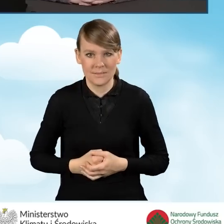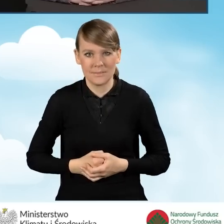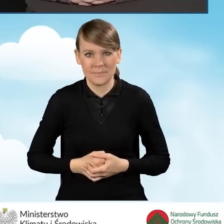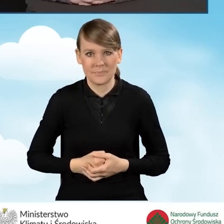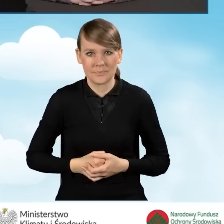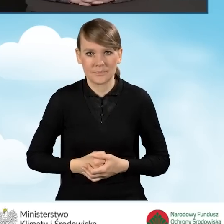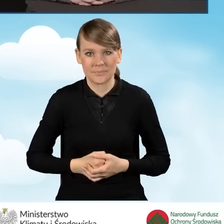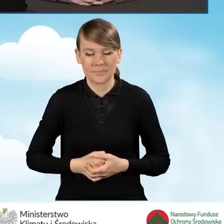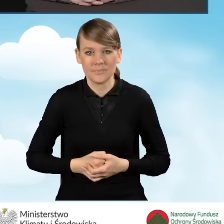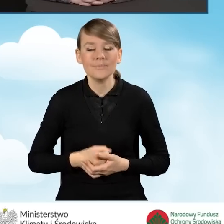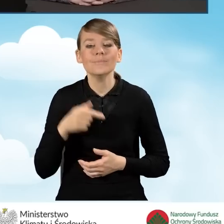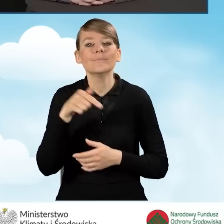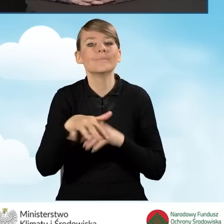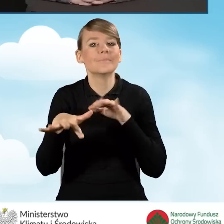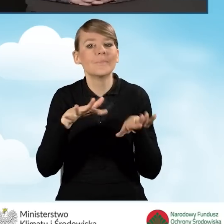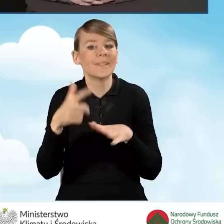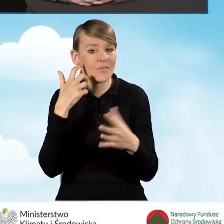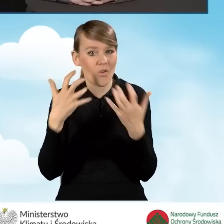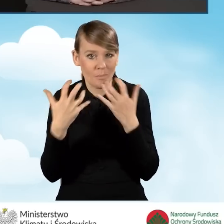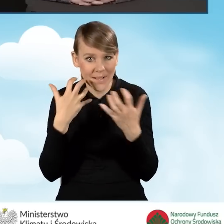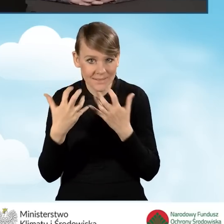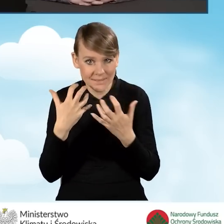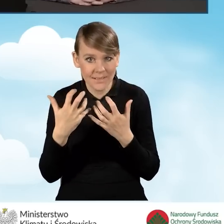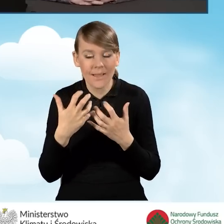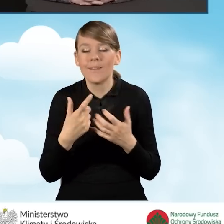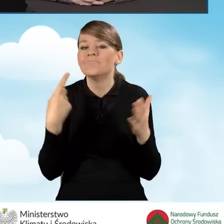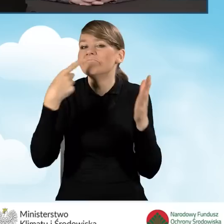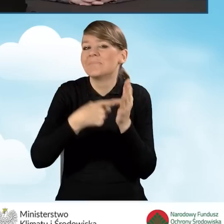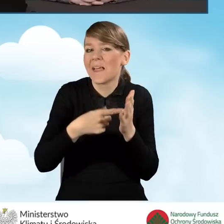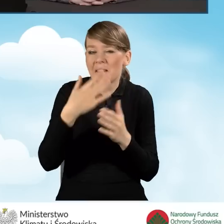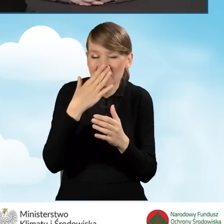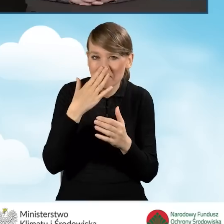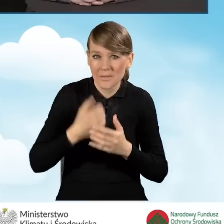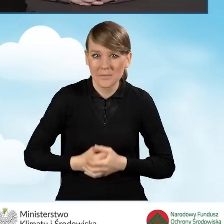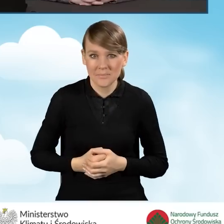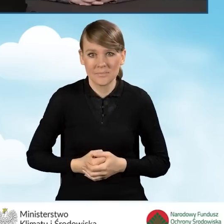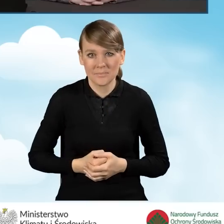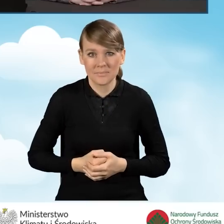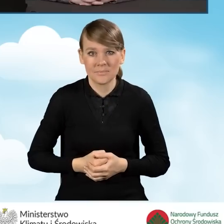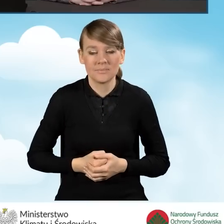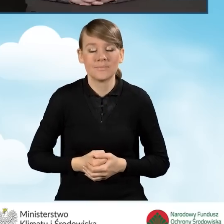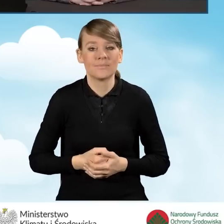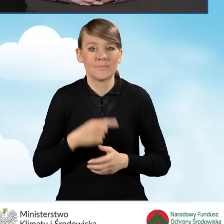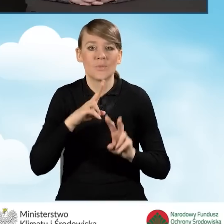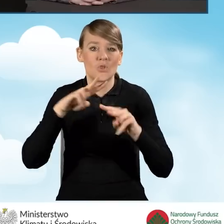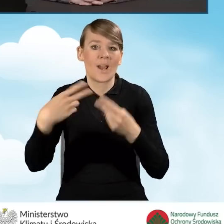Punkty informacyjne mają mają na celu przekazanie informacji o programie,